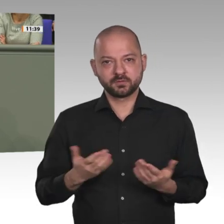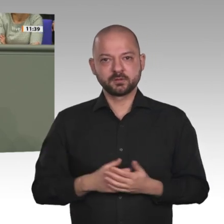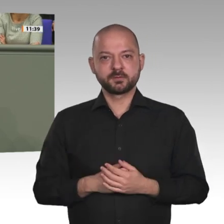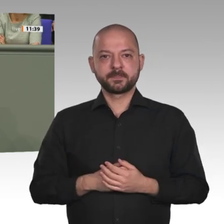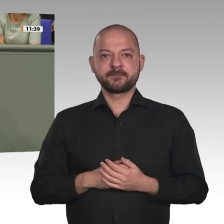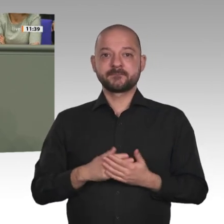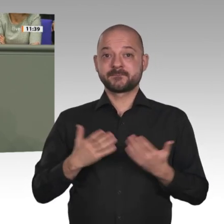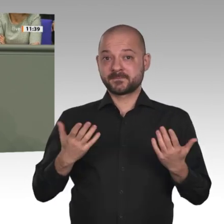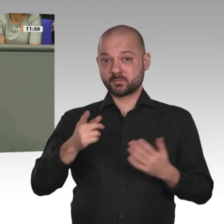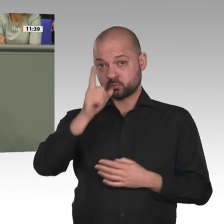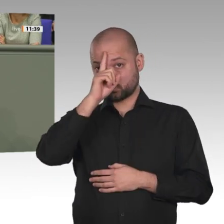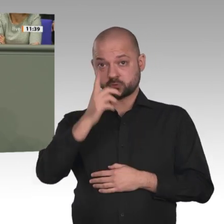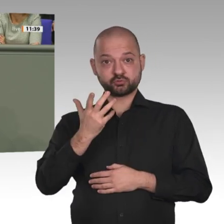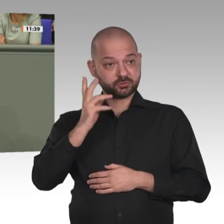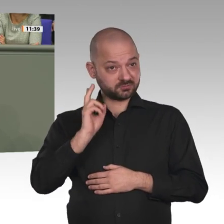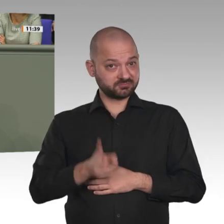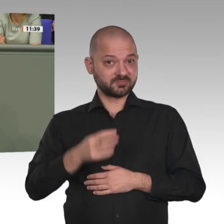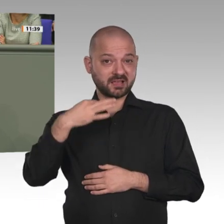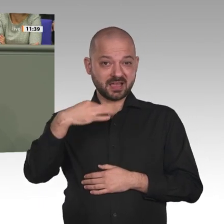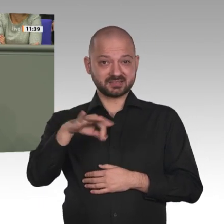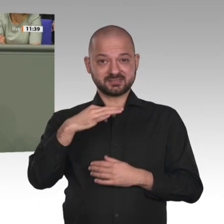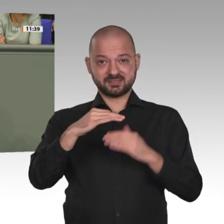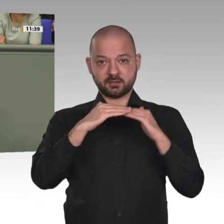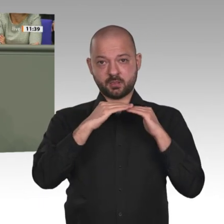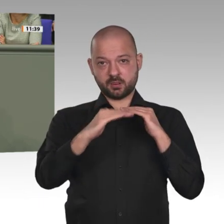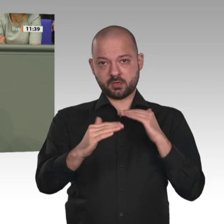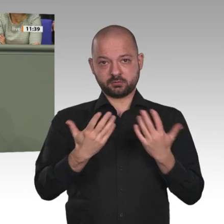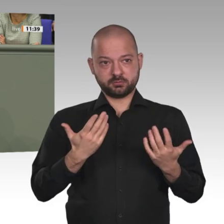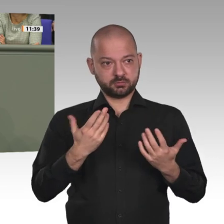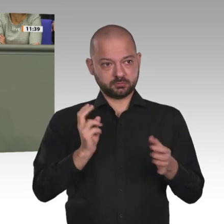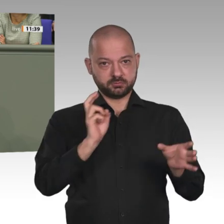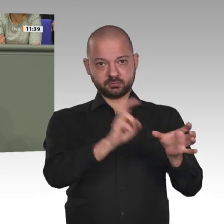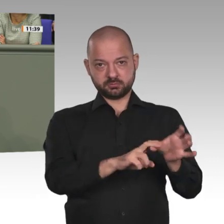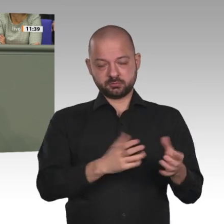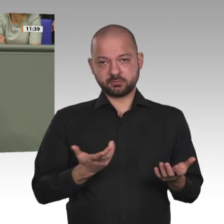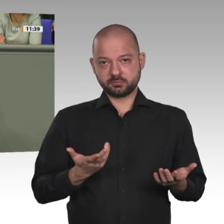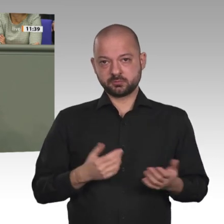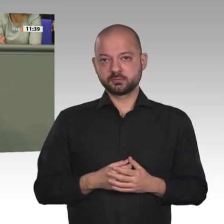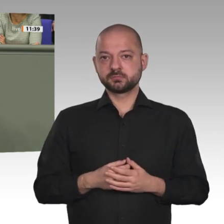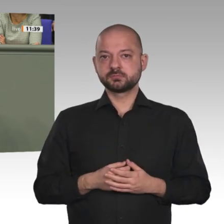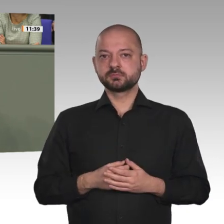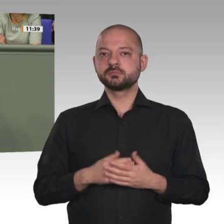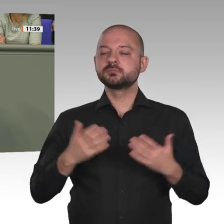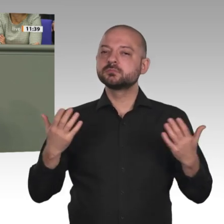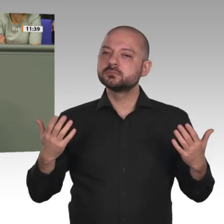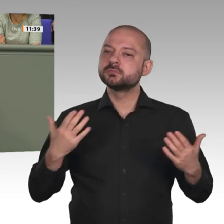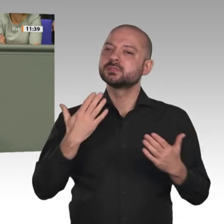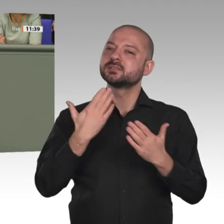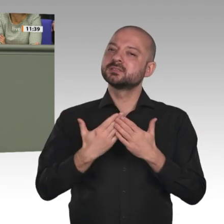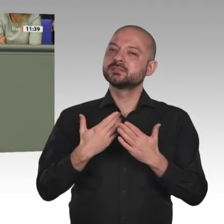greifen würde und wenn es Ihnen gelänge, zumindest die Franzosen zu überzeugen, sich mit daran zu beteiligen. Danke schön. Vielen Dank.